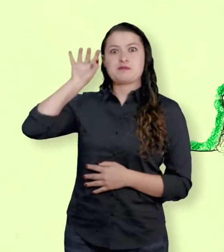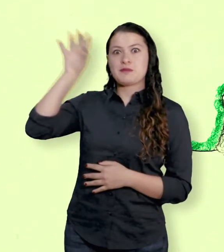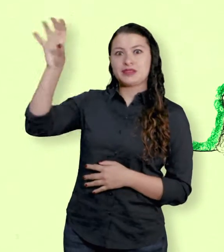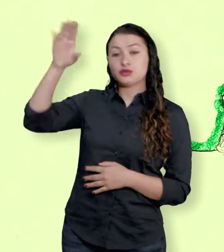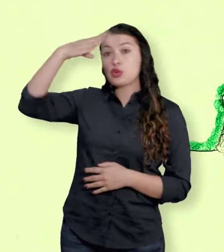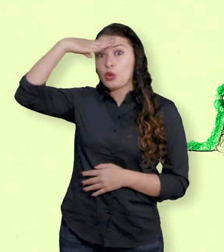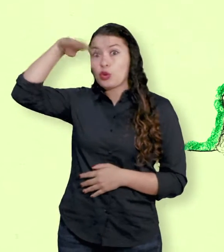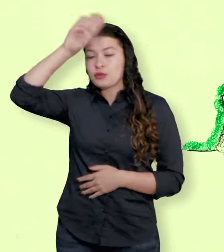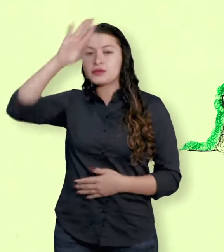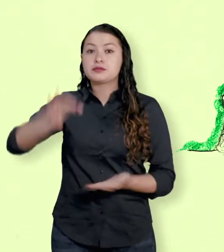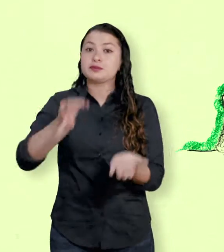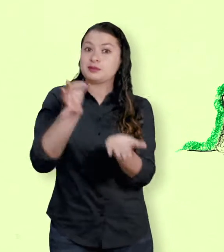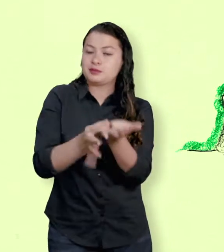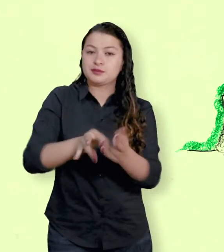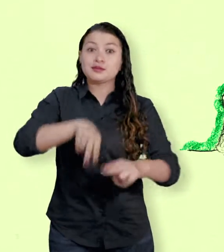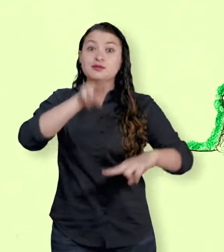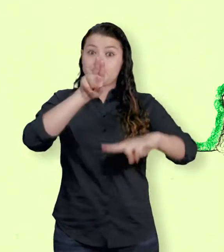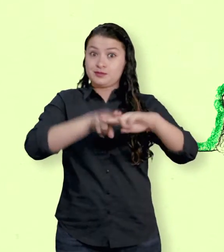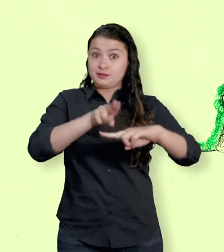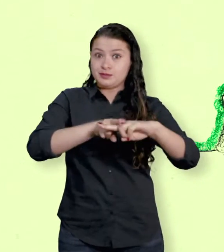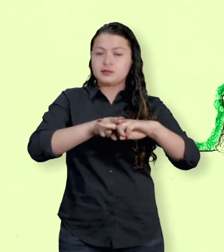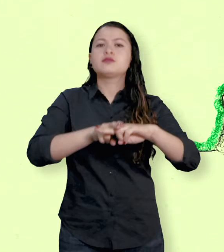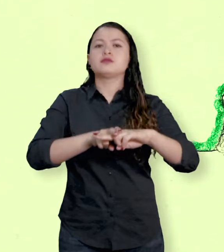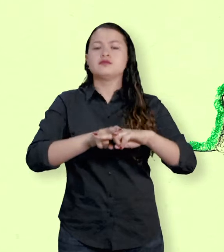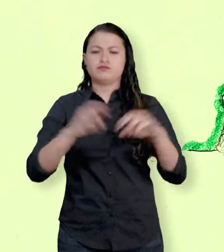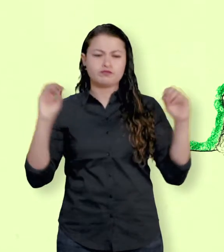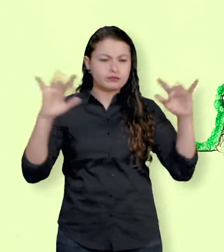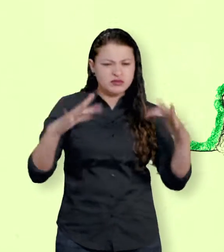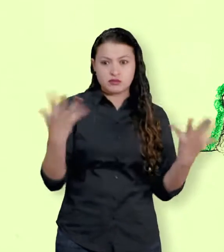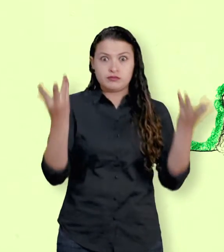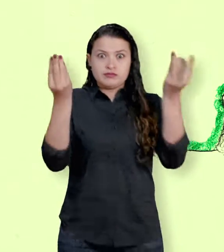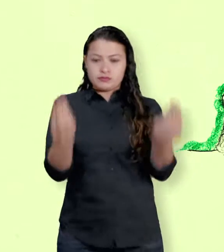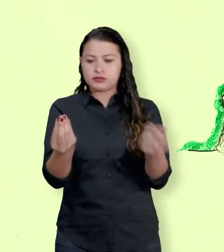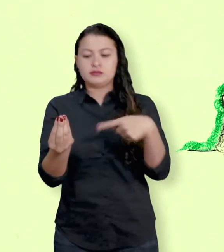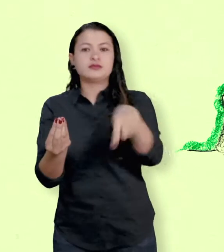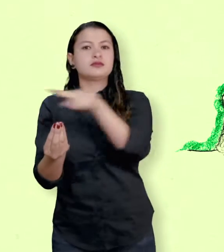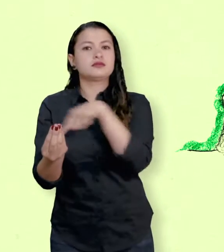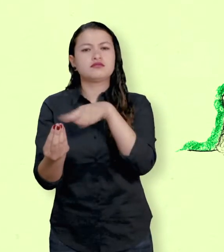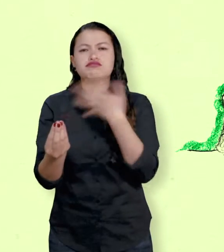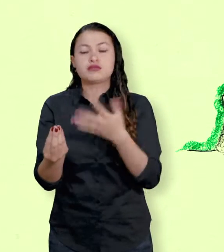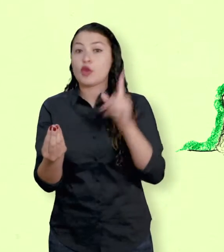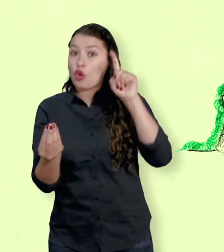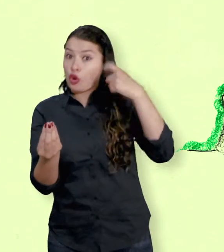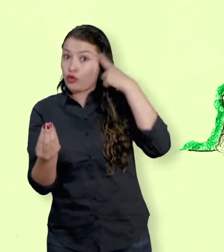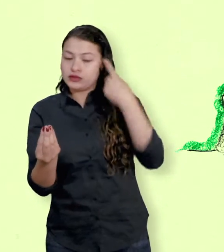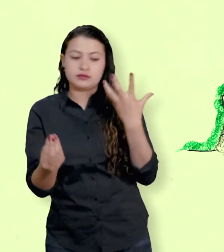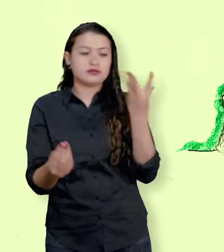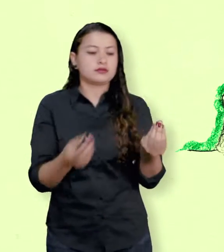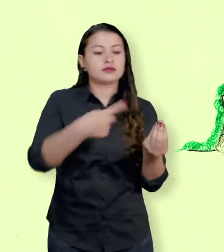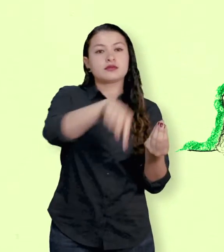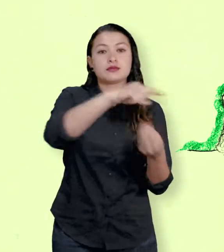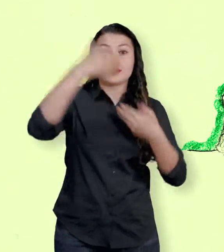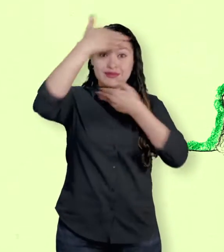Por esa razón fue muy importante la mediación de diplomáticos de otros países en las negociaciones de la Habana